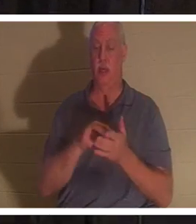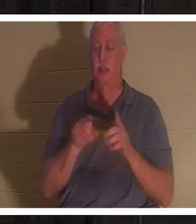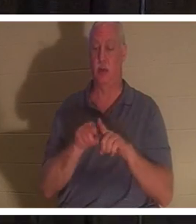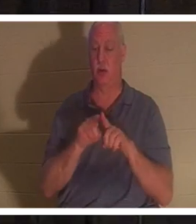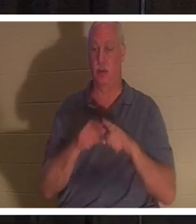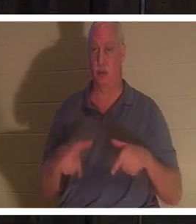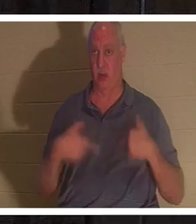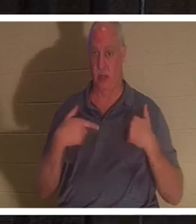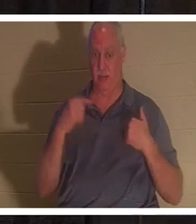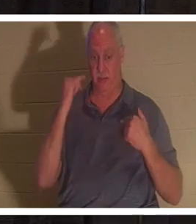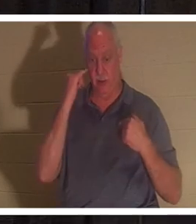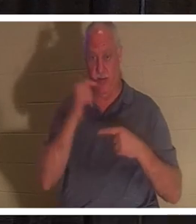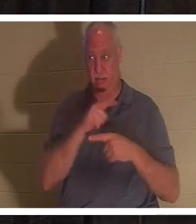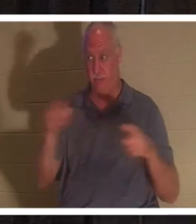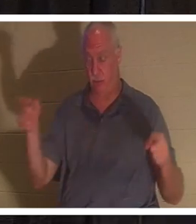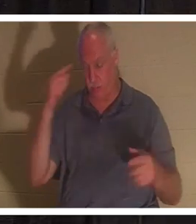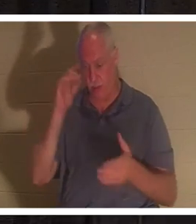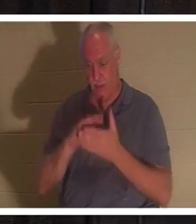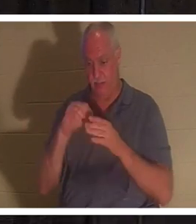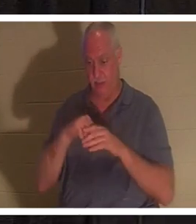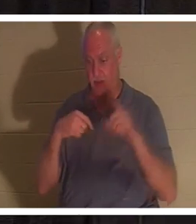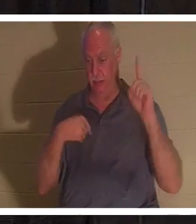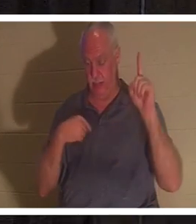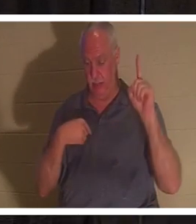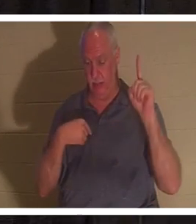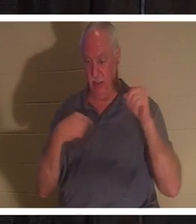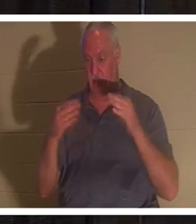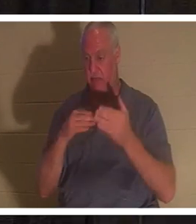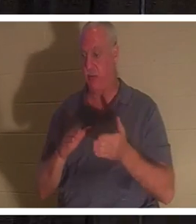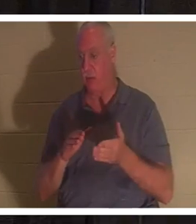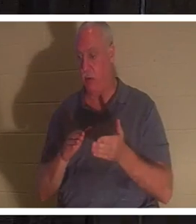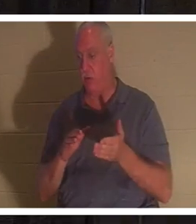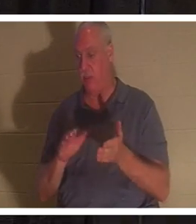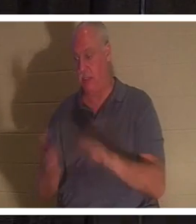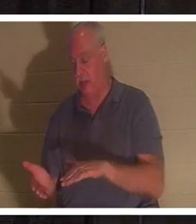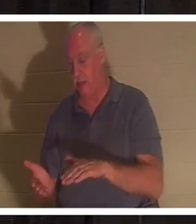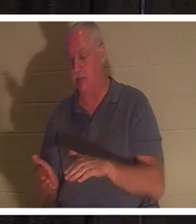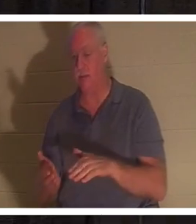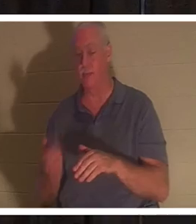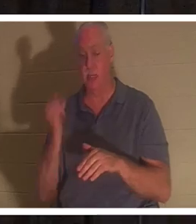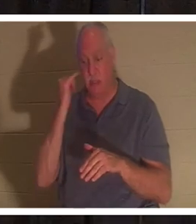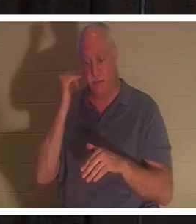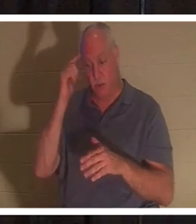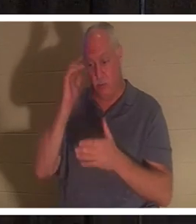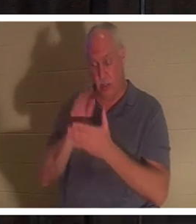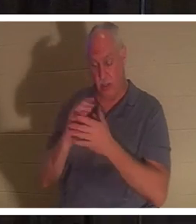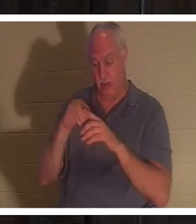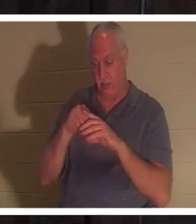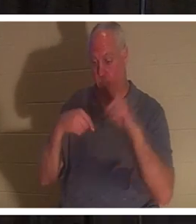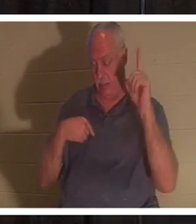我，信我的人，虽然死了，也必复活；凡活着信我的人，必永远不死。”